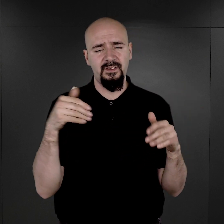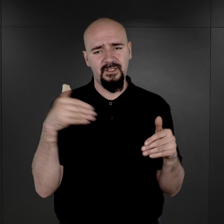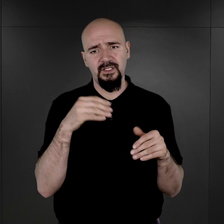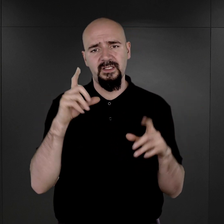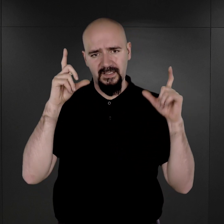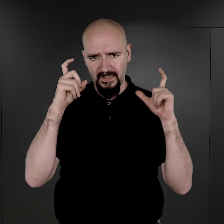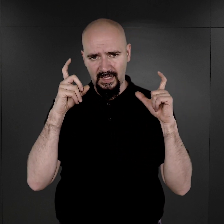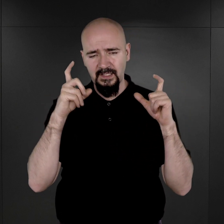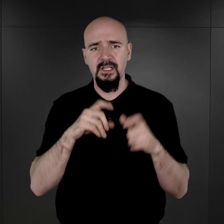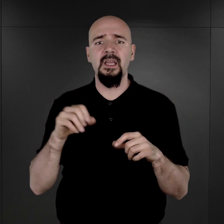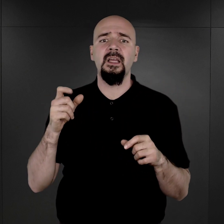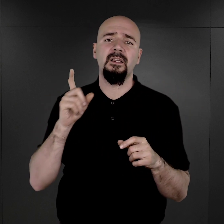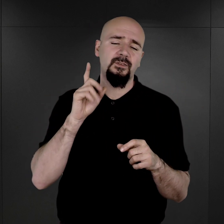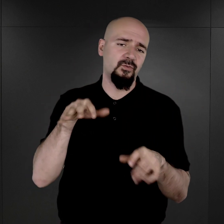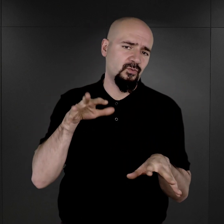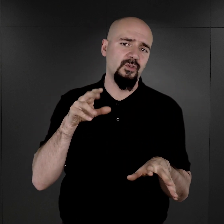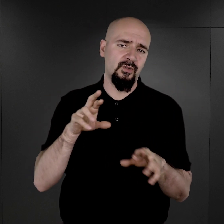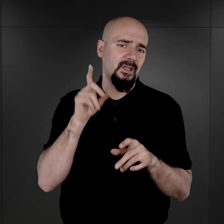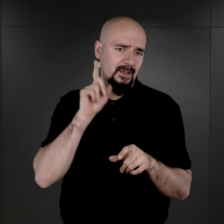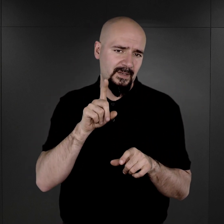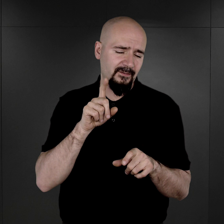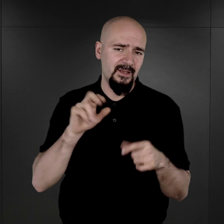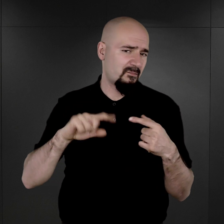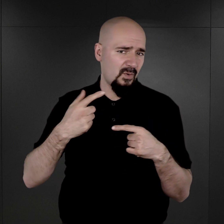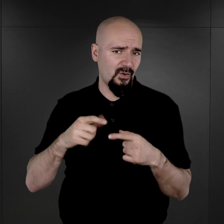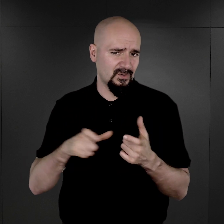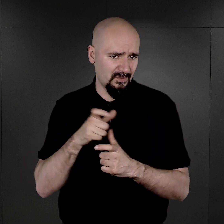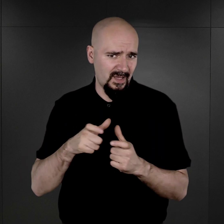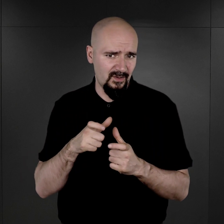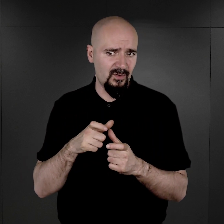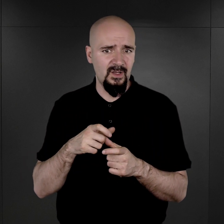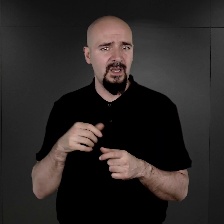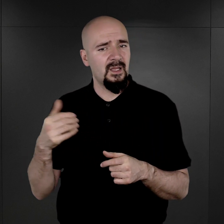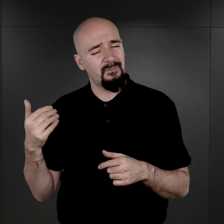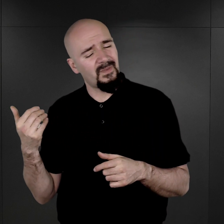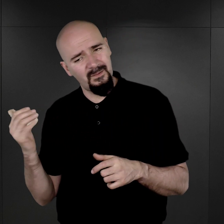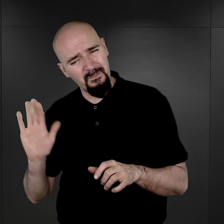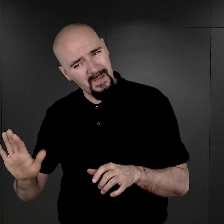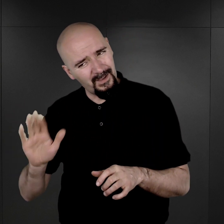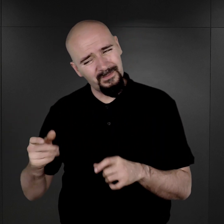Niektóre z nich rzeczywiście po wywołaniu, jak się okazało, noszą takie ślady, takie plamy,